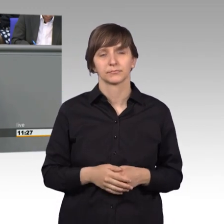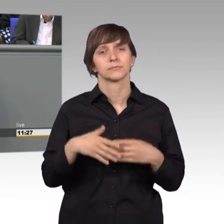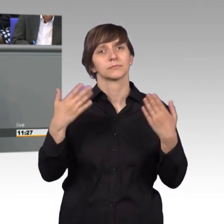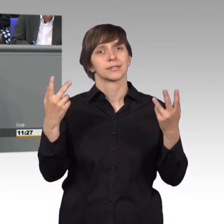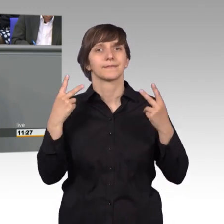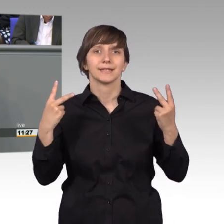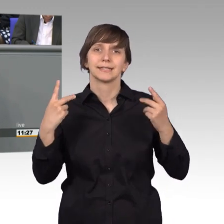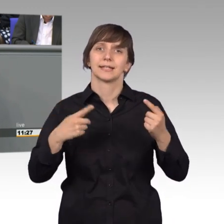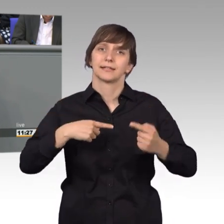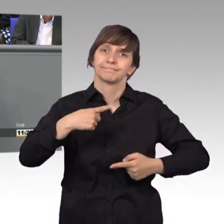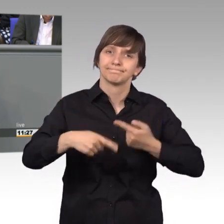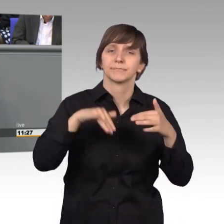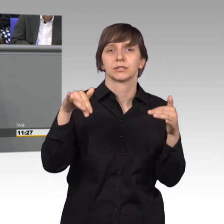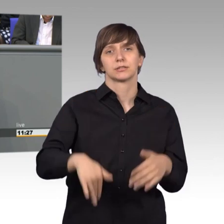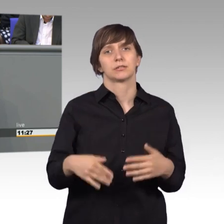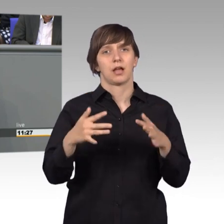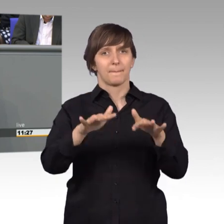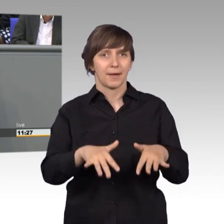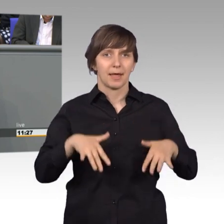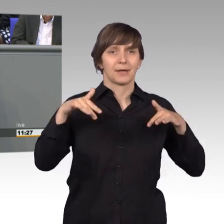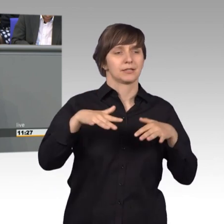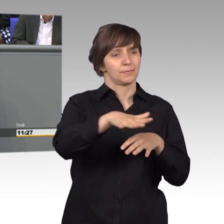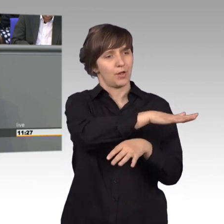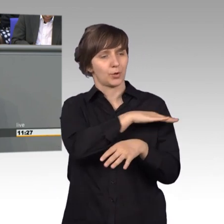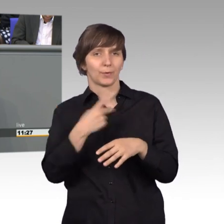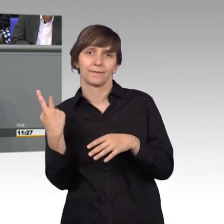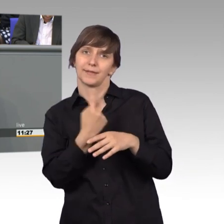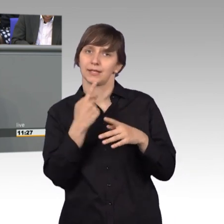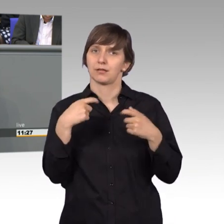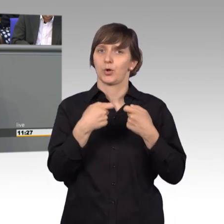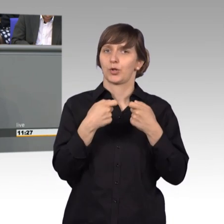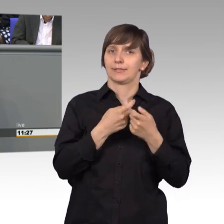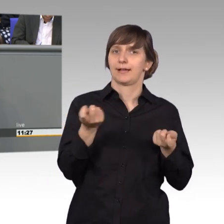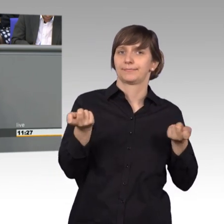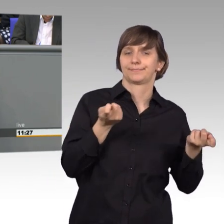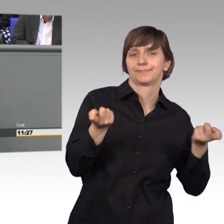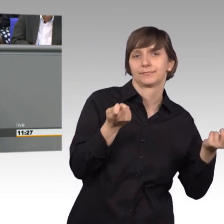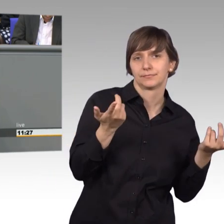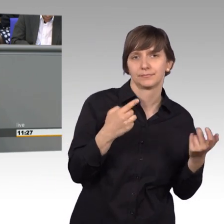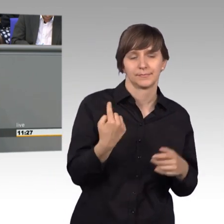das Bindeglied zwischen Parlament und Bevölkerung sind. Der Bürger unseres Landes wendet sich in der Regel